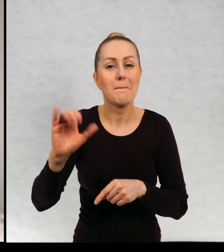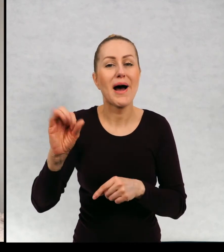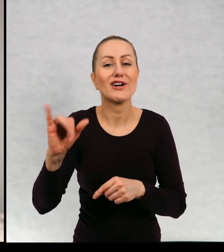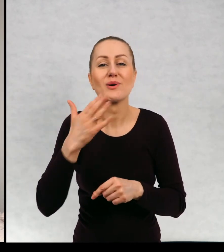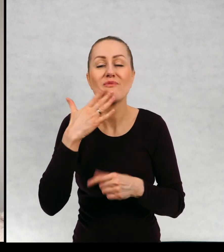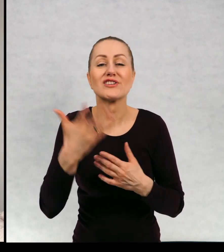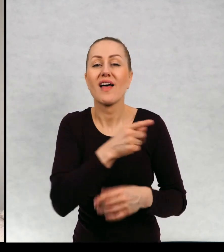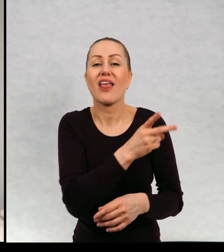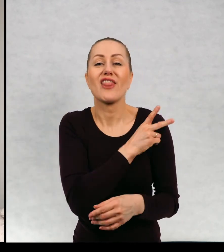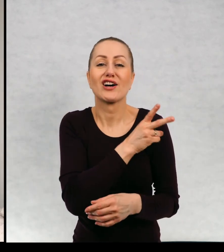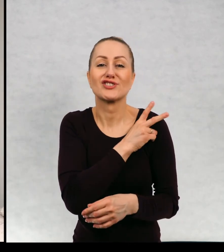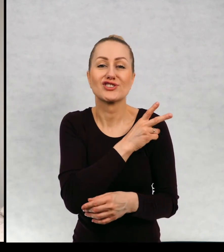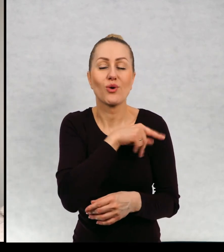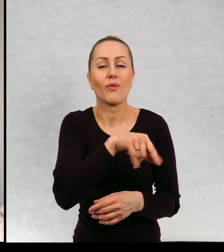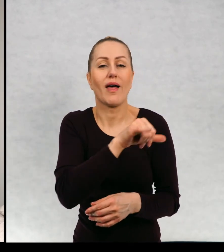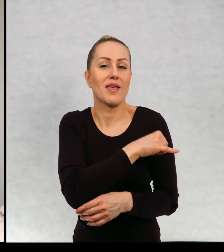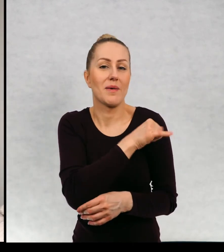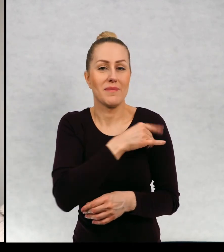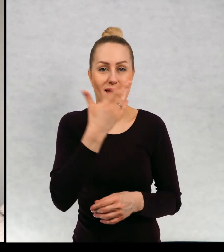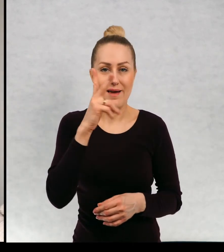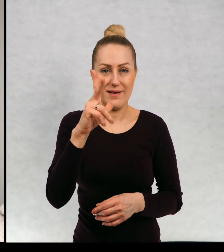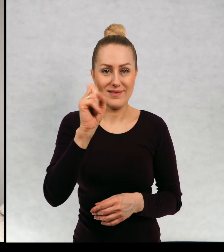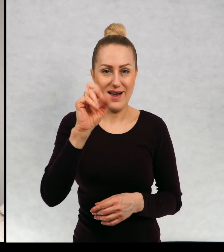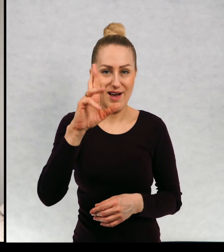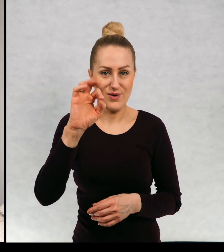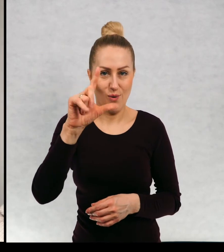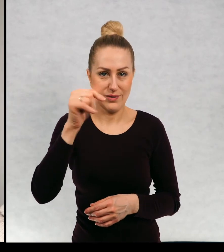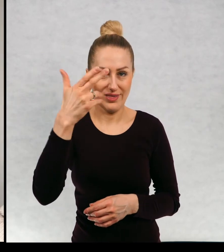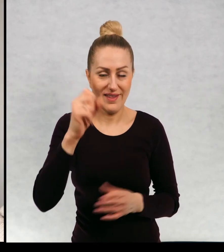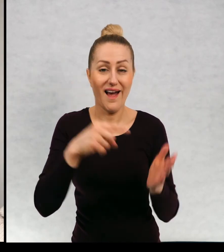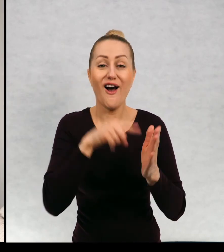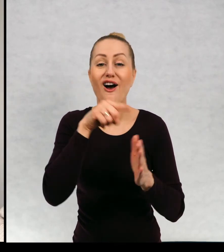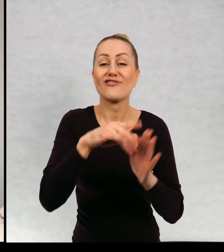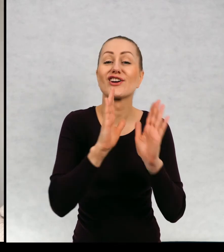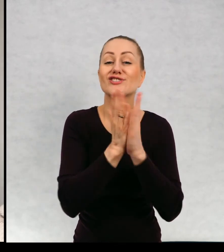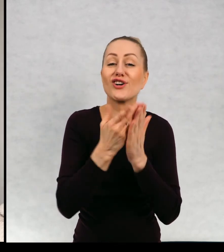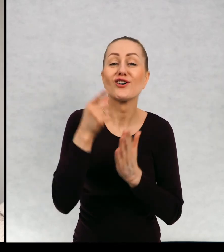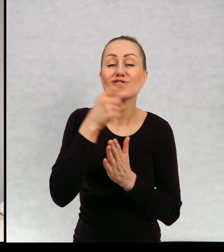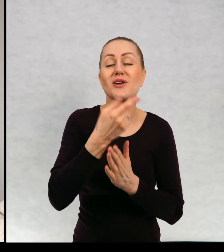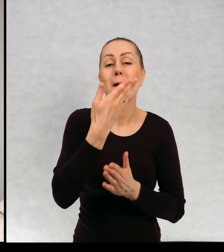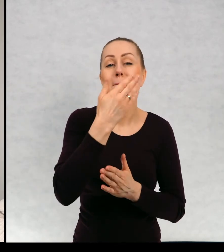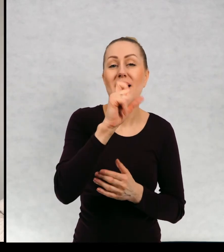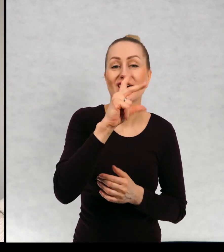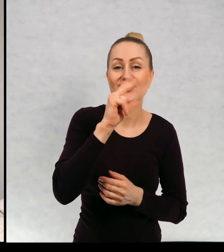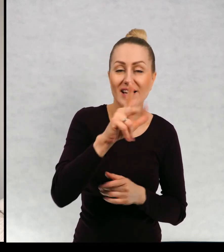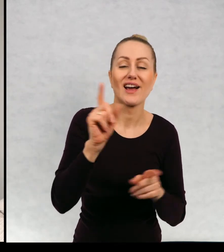prosiła, żeby ta narzeczona miała na imię Karolina. W tej książce "Maciek i łowcy Duchów".